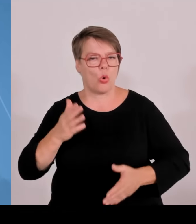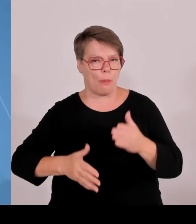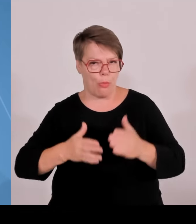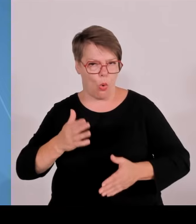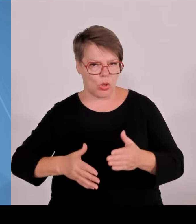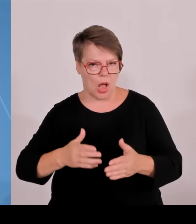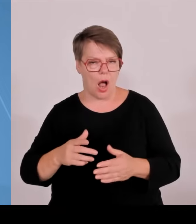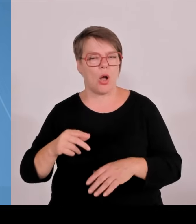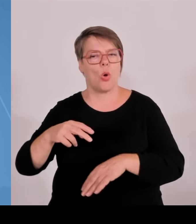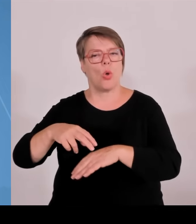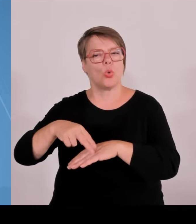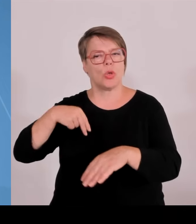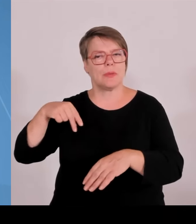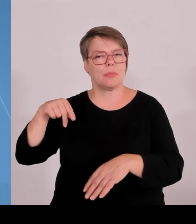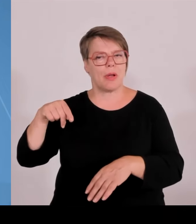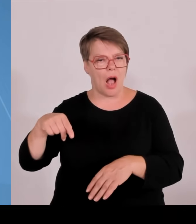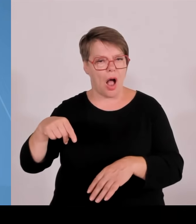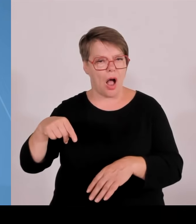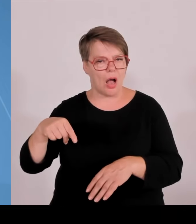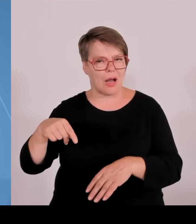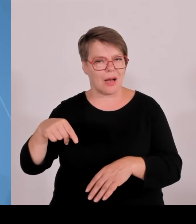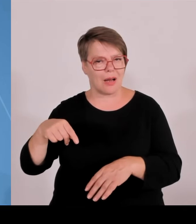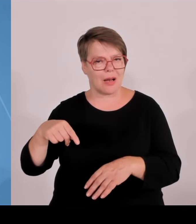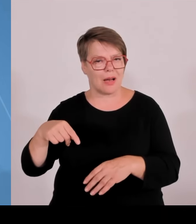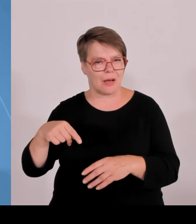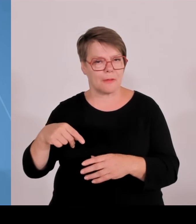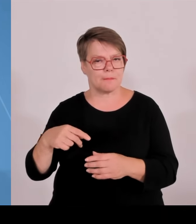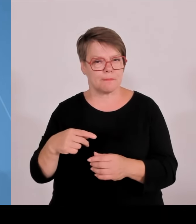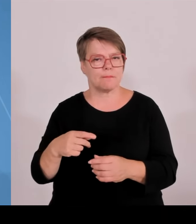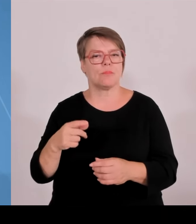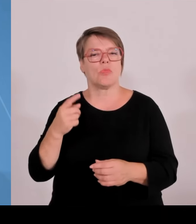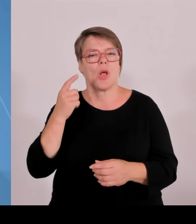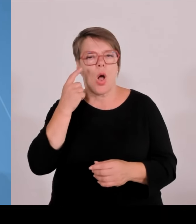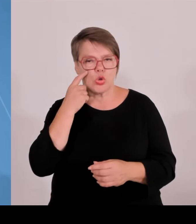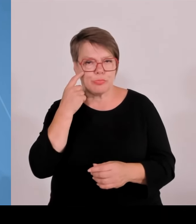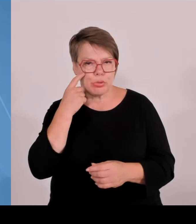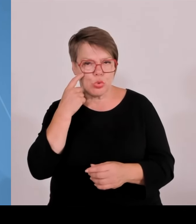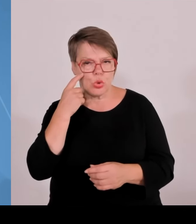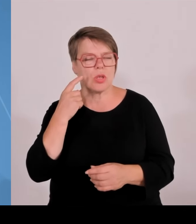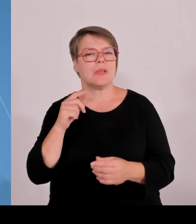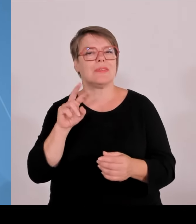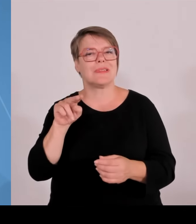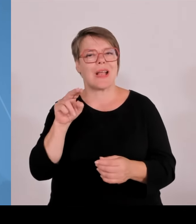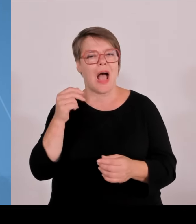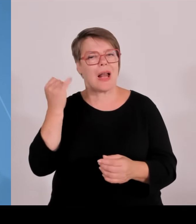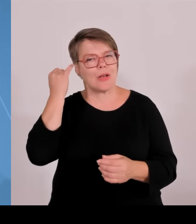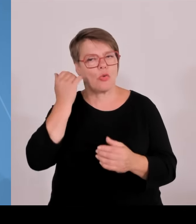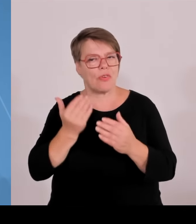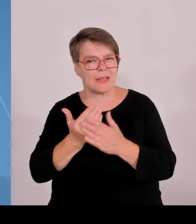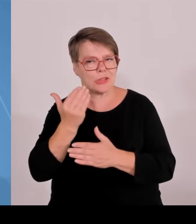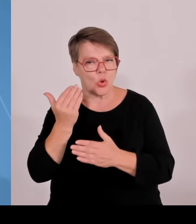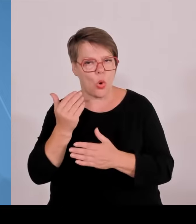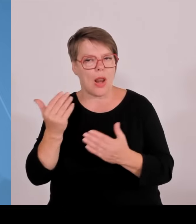Produkte und Verfahren umzusetzen. Und drittens: Wir schaffen es, Bayern auch als kompletten Technologie und Wirtschaftsstandort